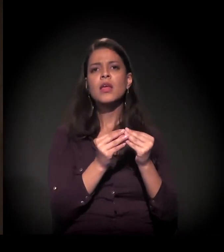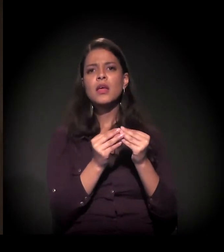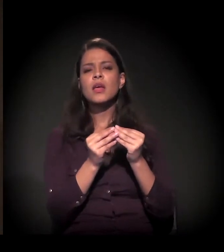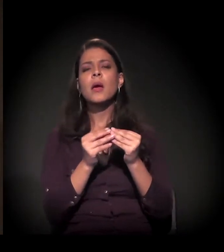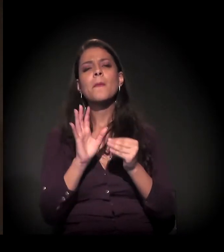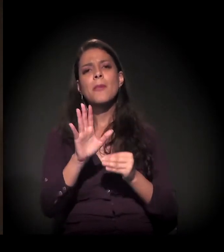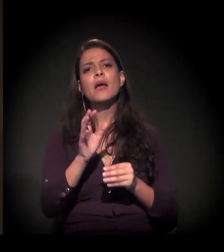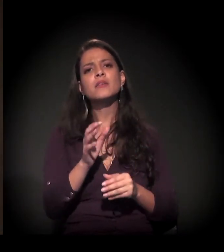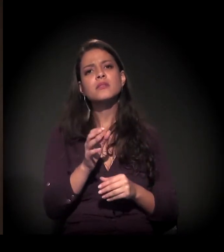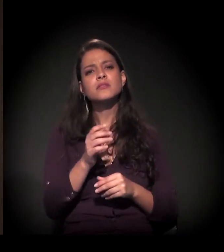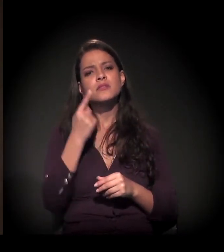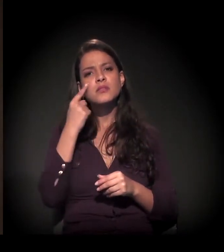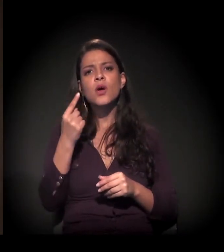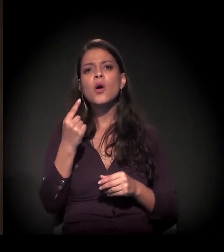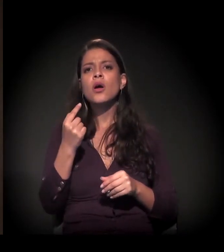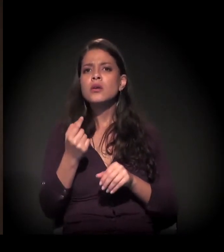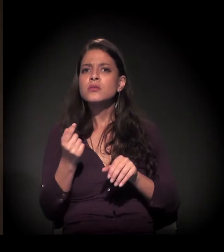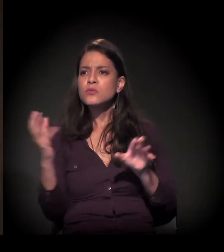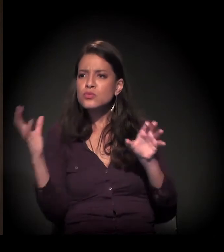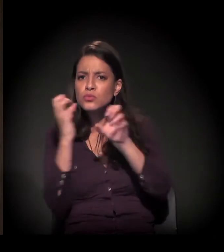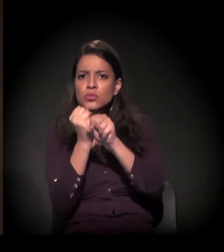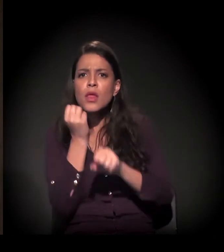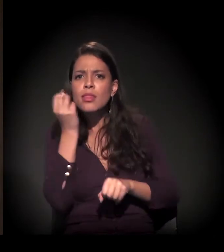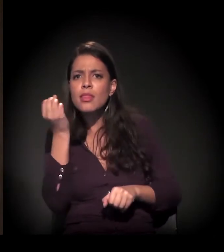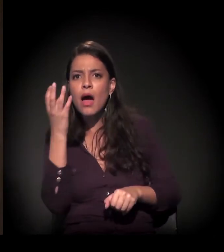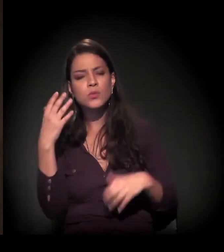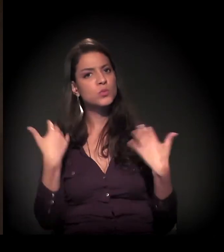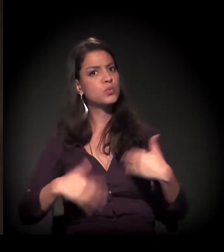Esses números são alarmantes.